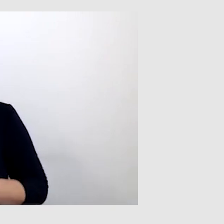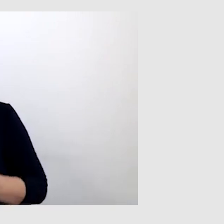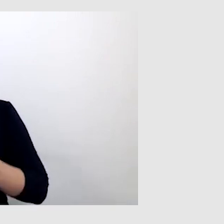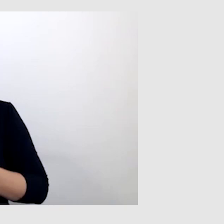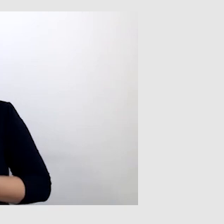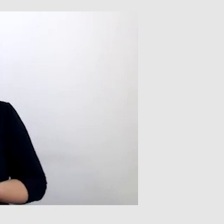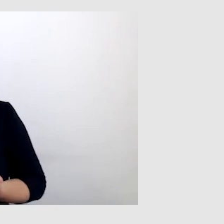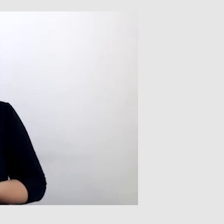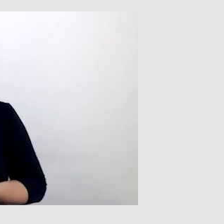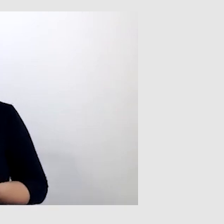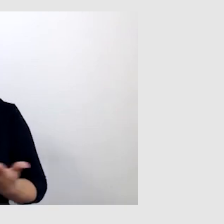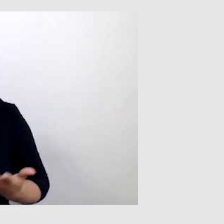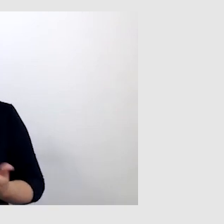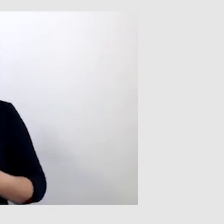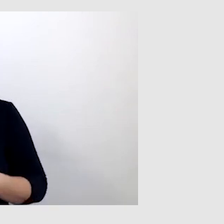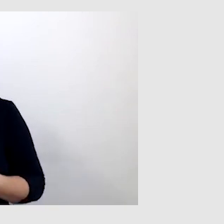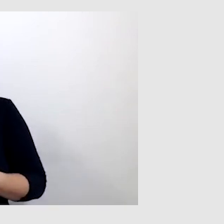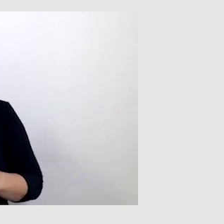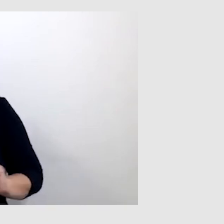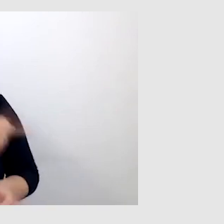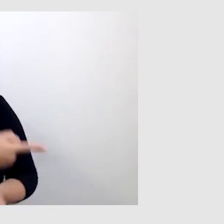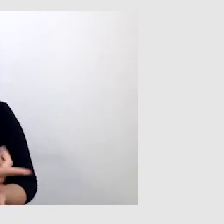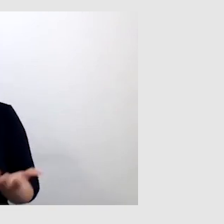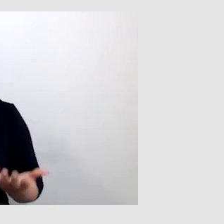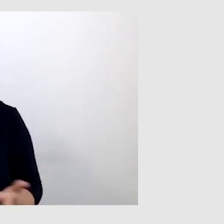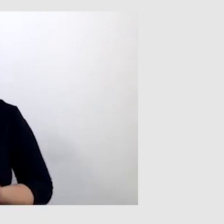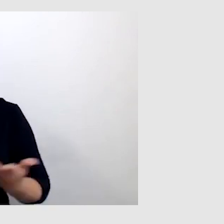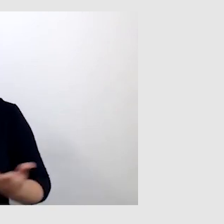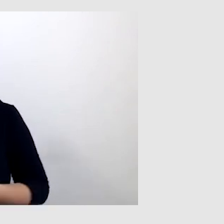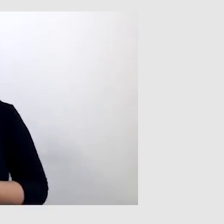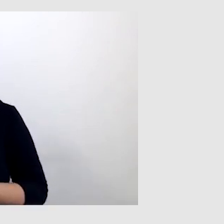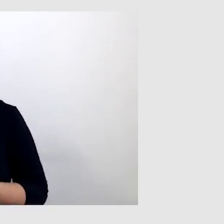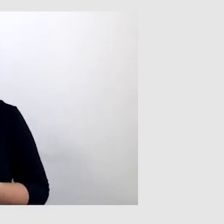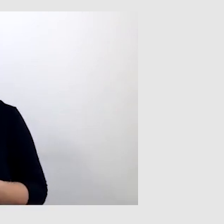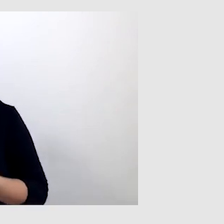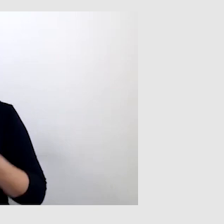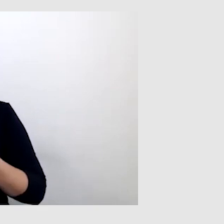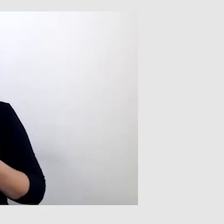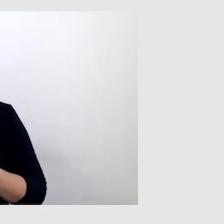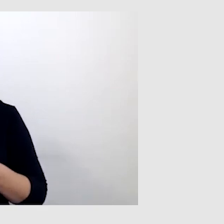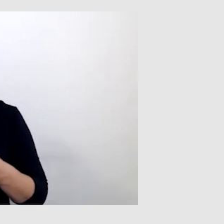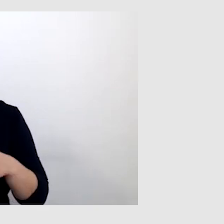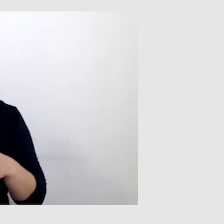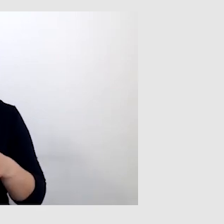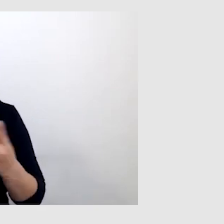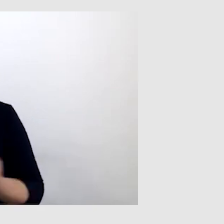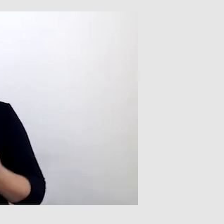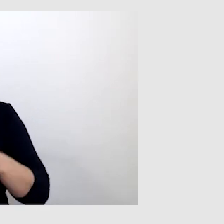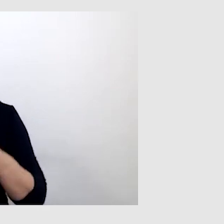Jeżeli okazywało się, że nie, to niestety nie była możliwa obsługa tej osoby. Przykład - bankowość.